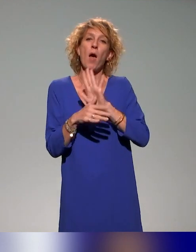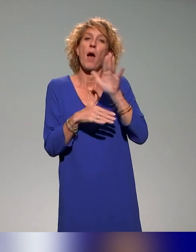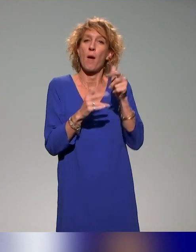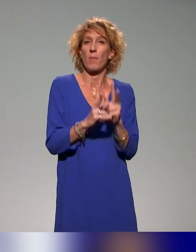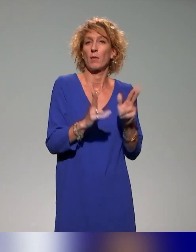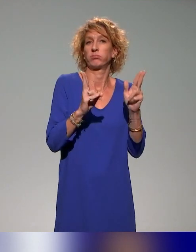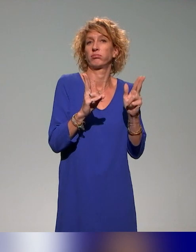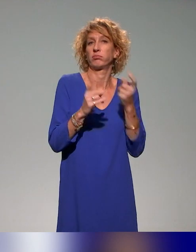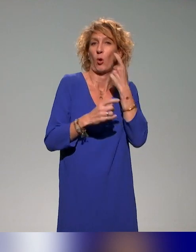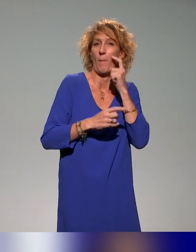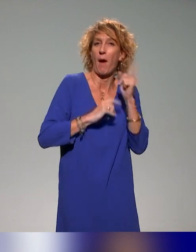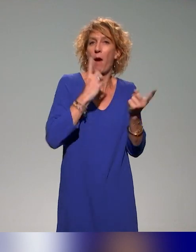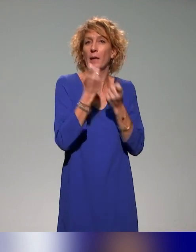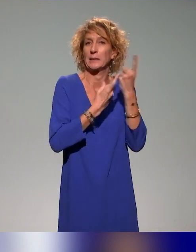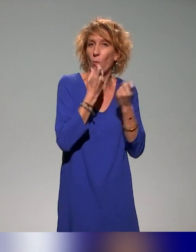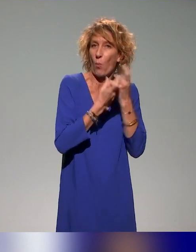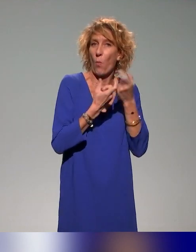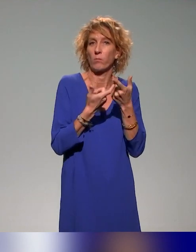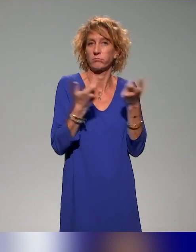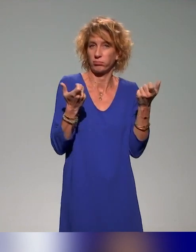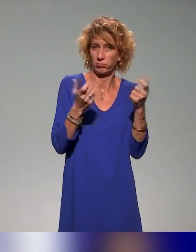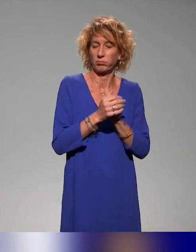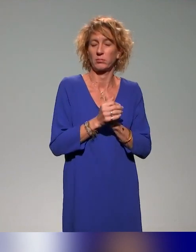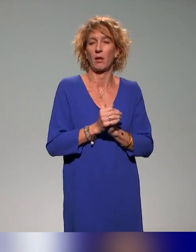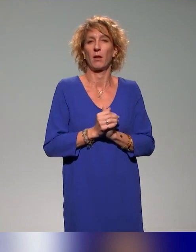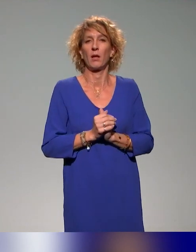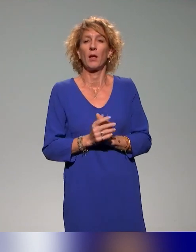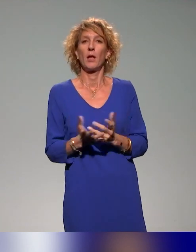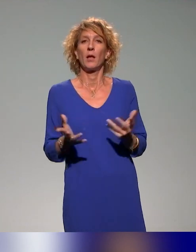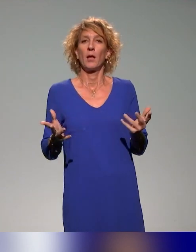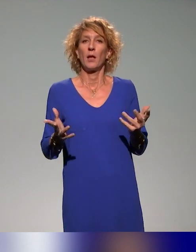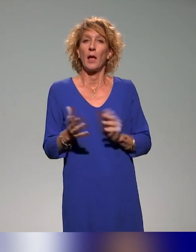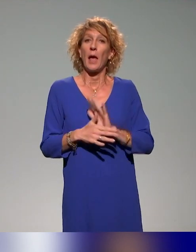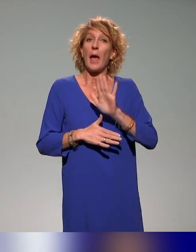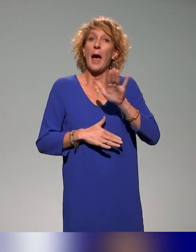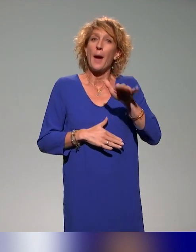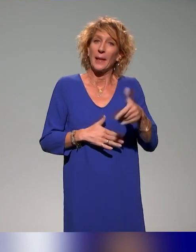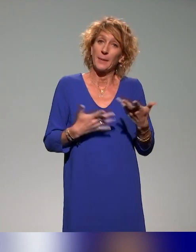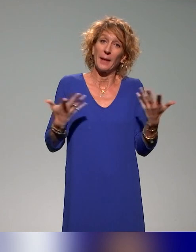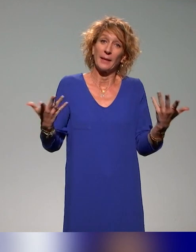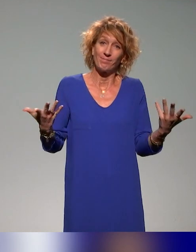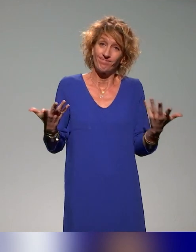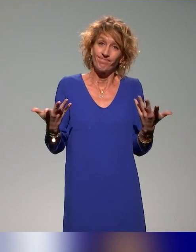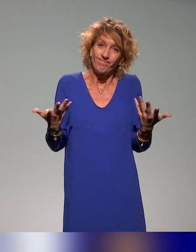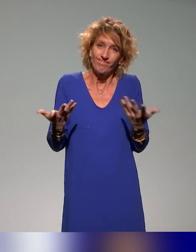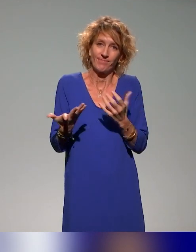qui seraient remontés de la salle virtuelle et après, il va nous falloir clôturer.